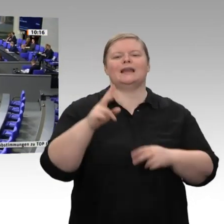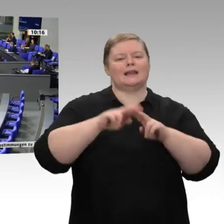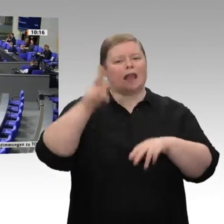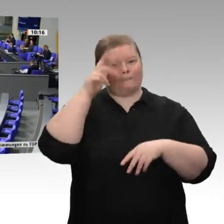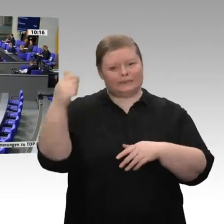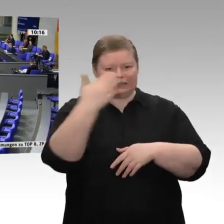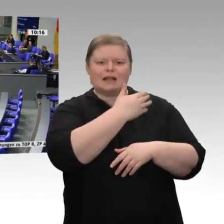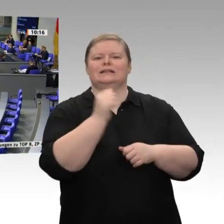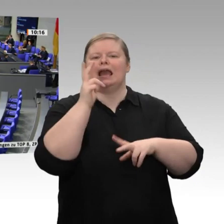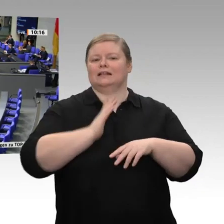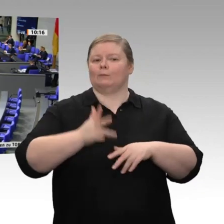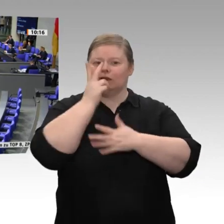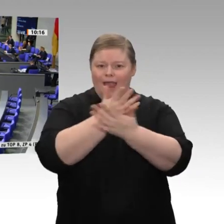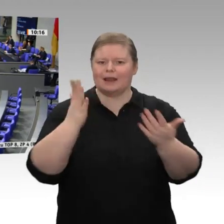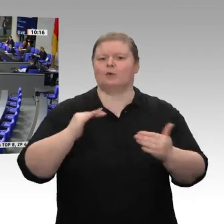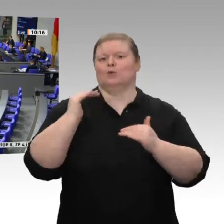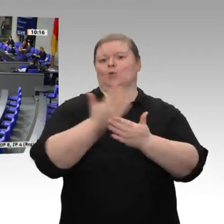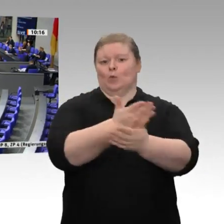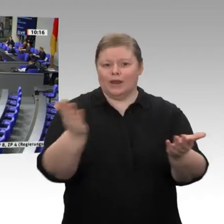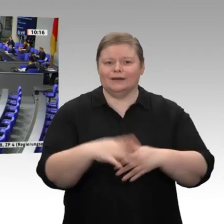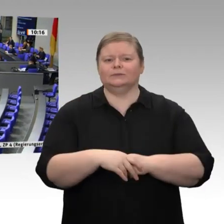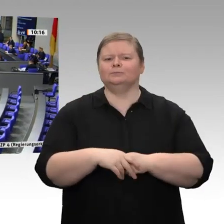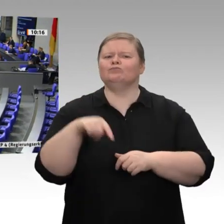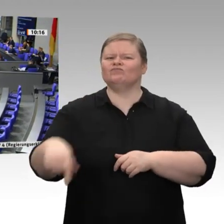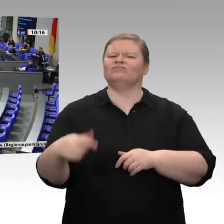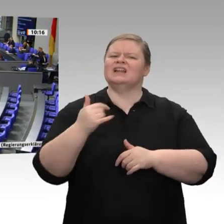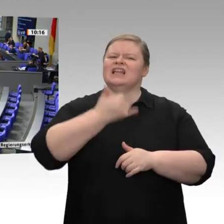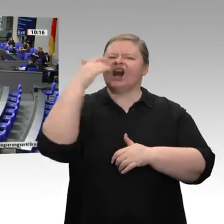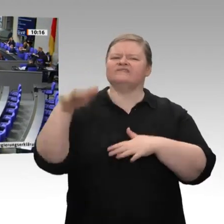Der Jahreswirtschaftsbericht liegt vor; er wurde auch schon ausgiebig diskutiert.